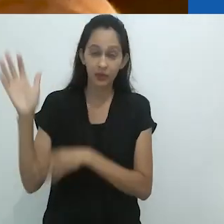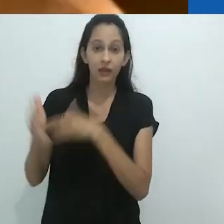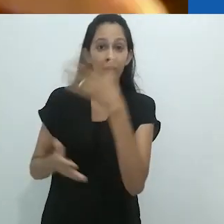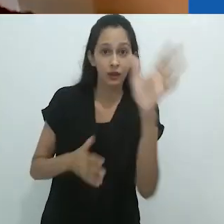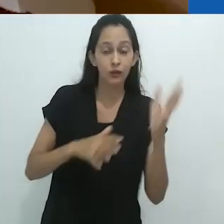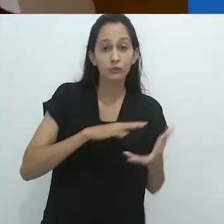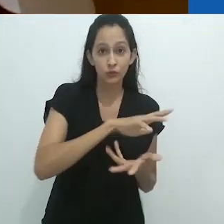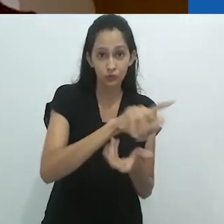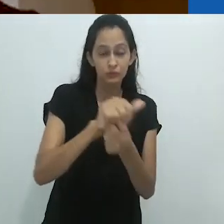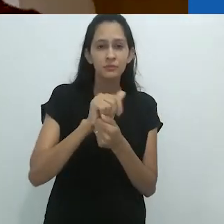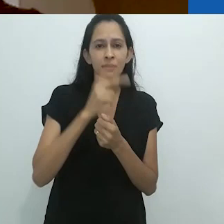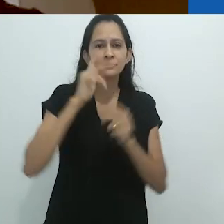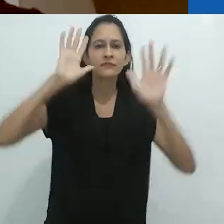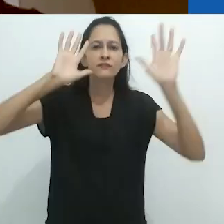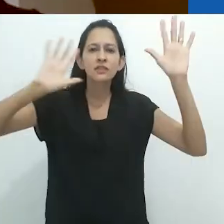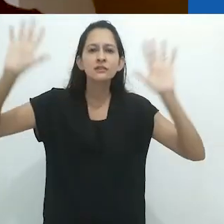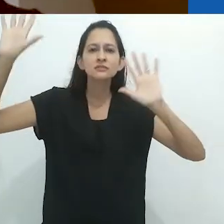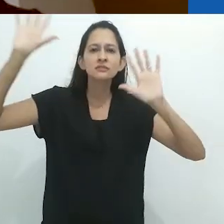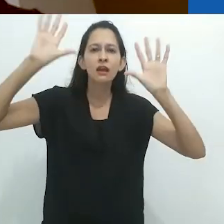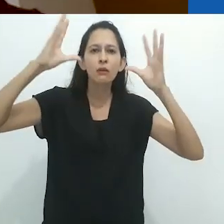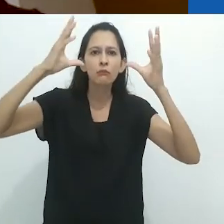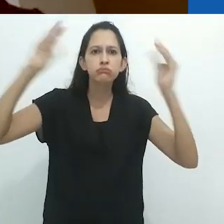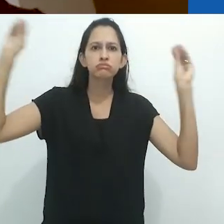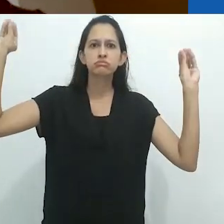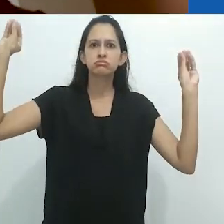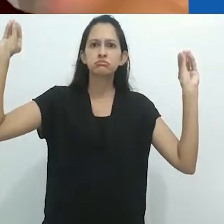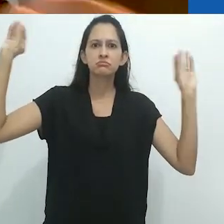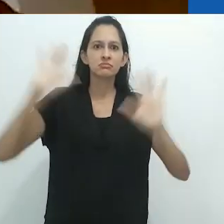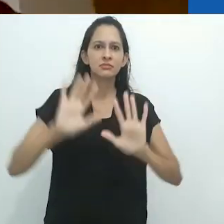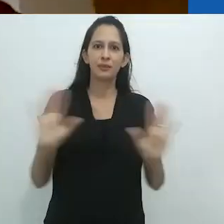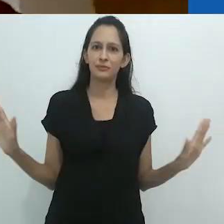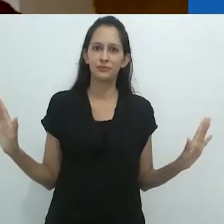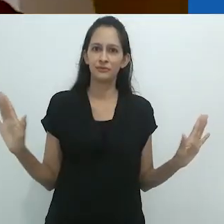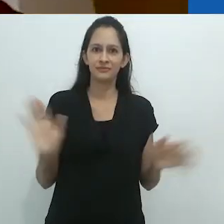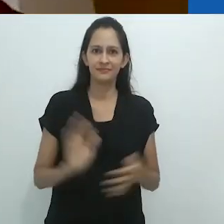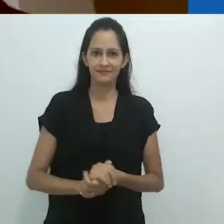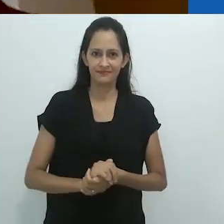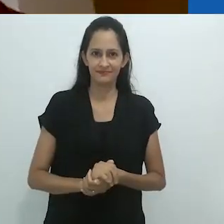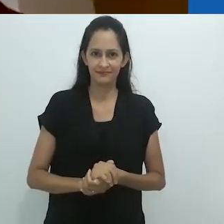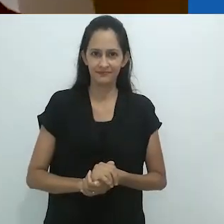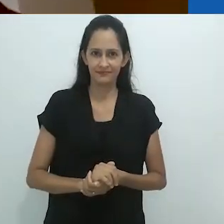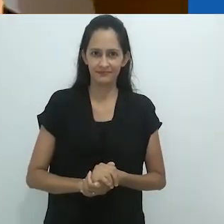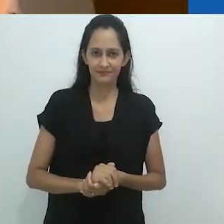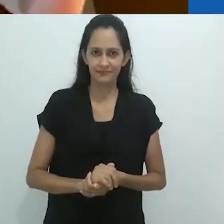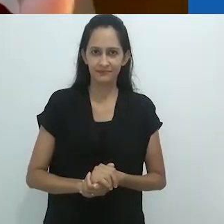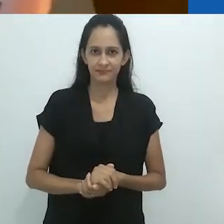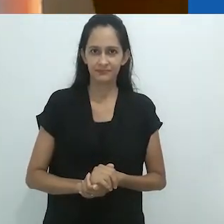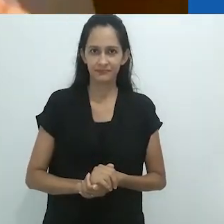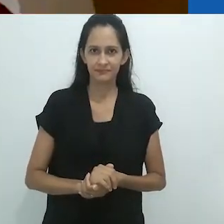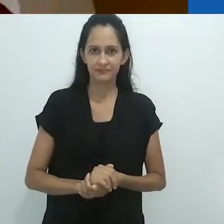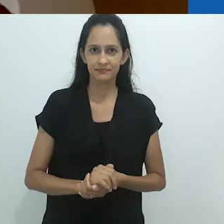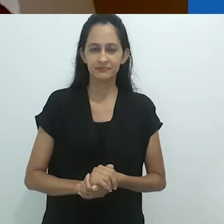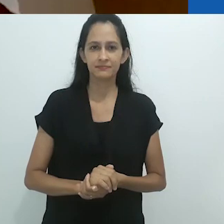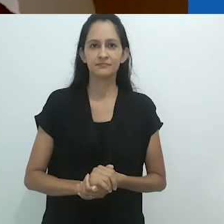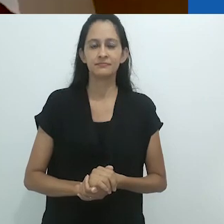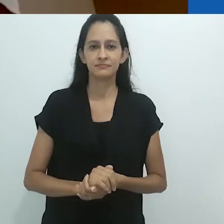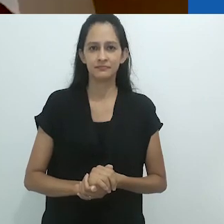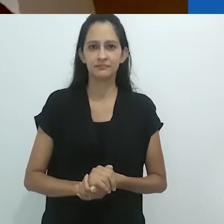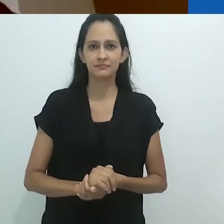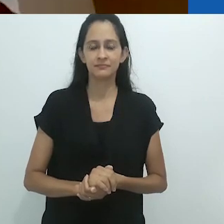tem desfeito as amarras do desencantamento que,